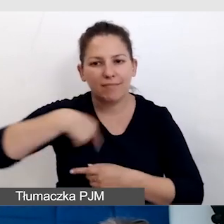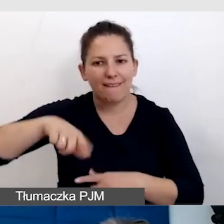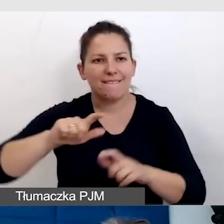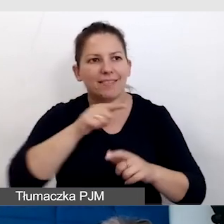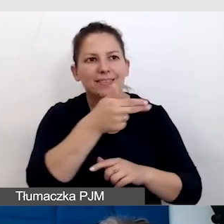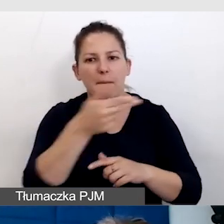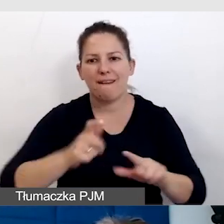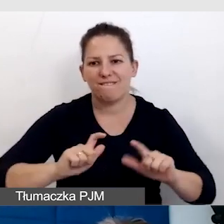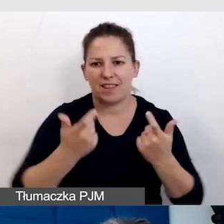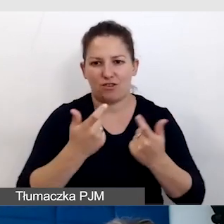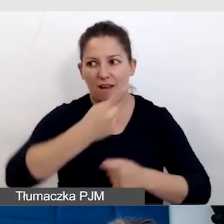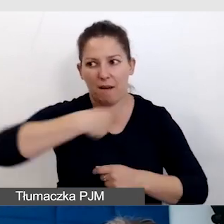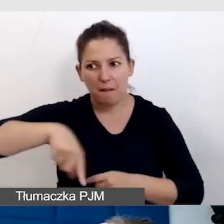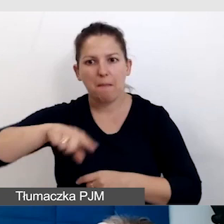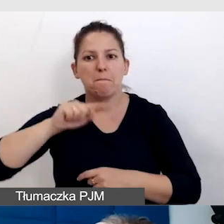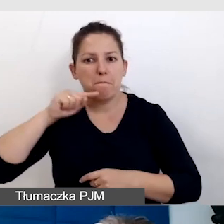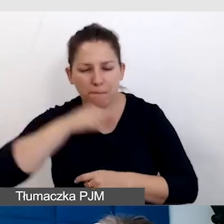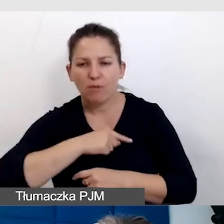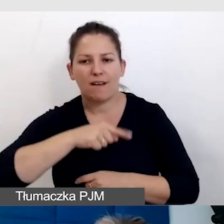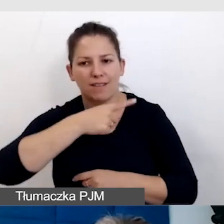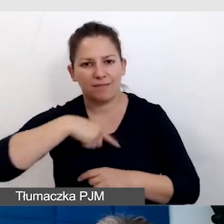Żebyśmy potrafili z tego wszystkiego wyjść.